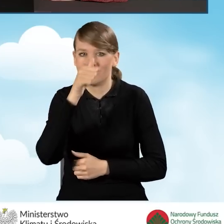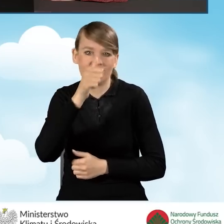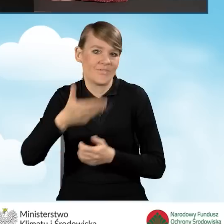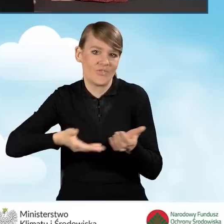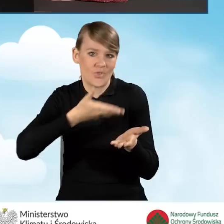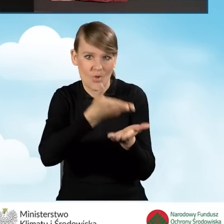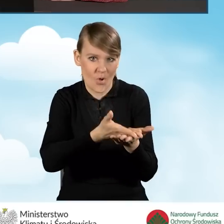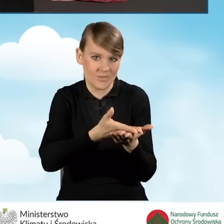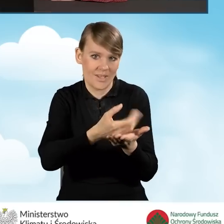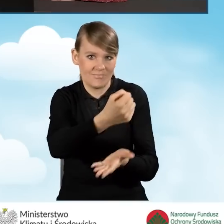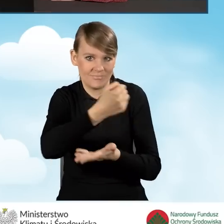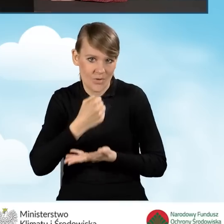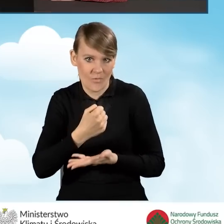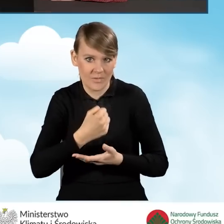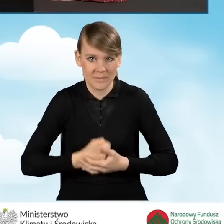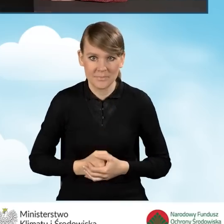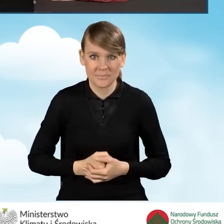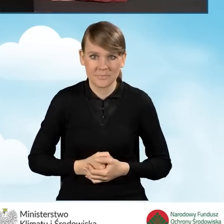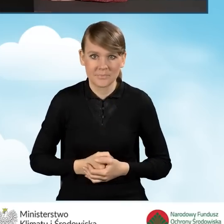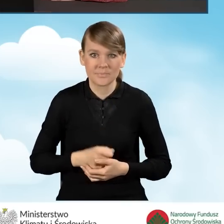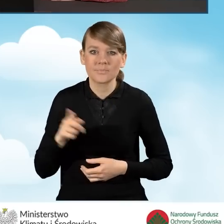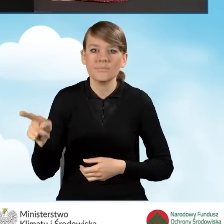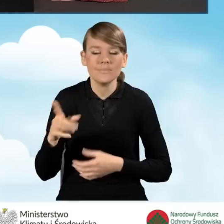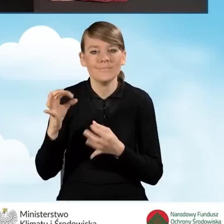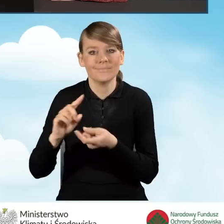złożenia wniosku o dofinansowanie. Zmienimy tutaj z powrotem na 10.